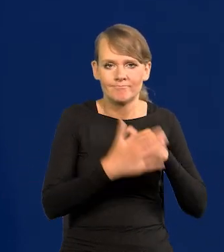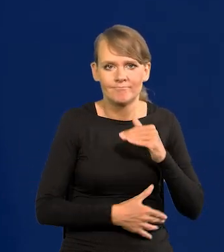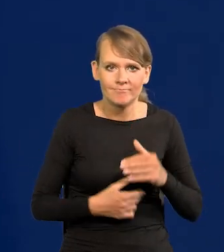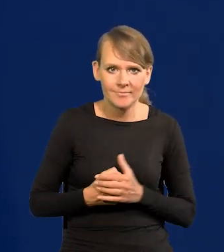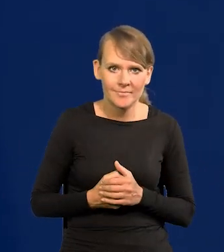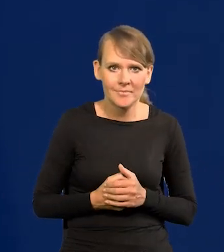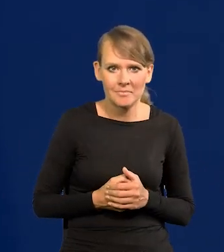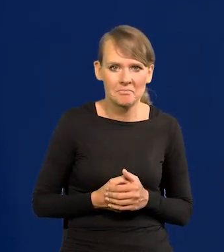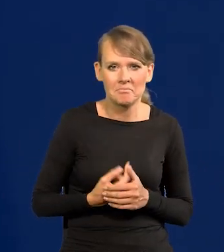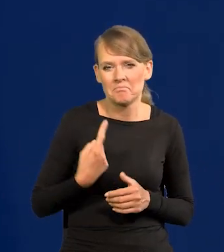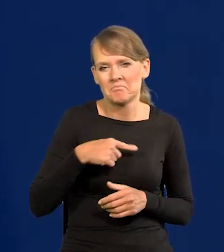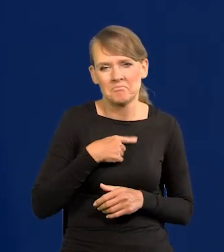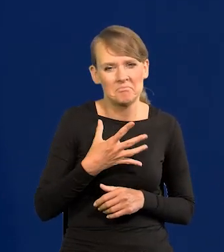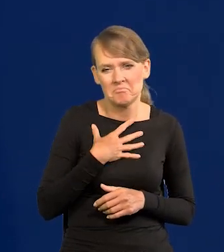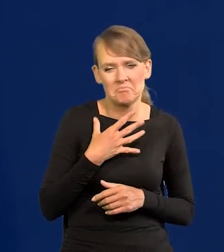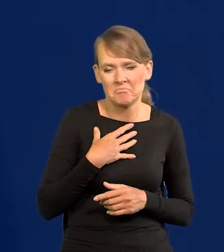Nikt nie przewiduje, żeby w najbliższym czasie coś